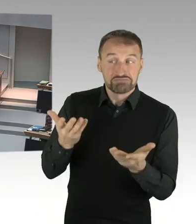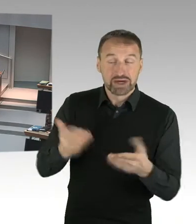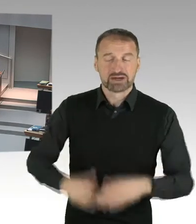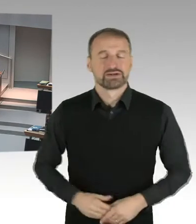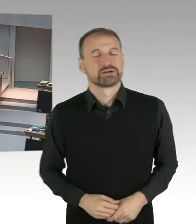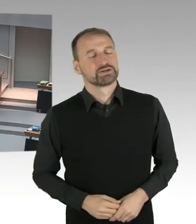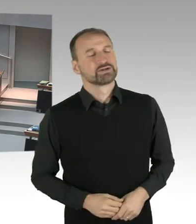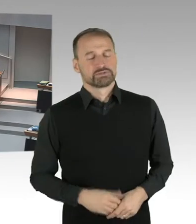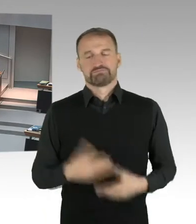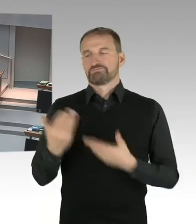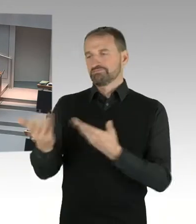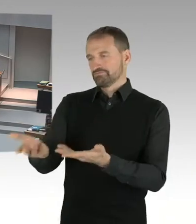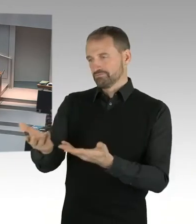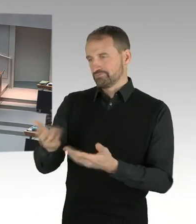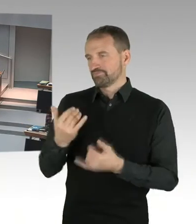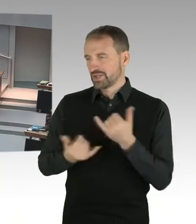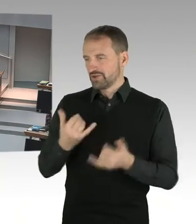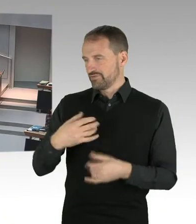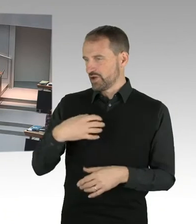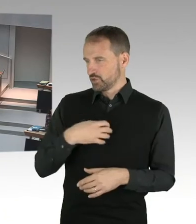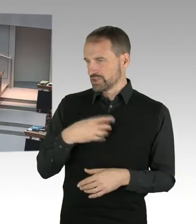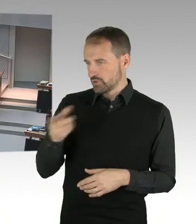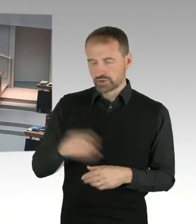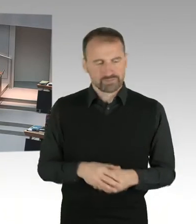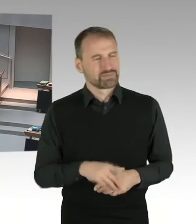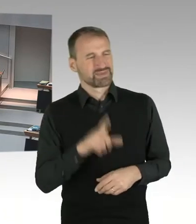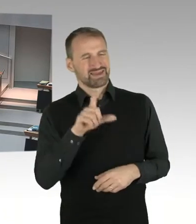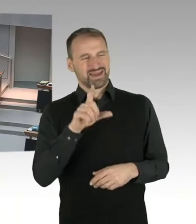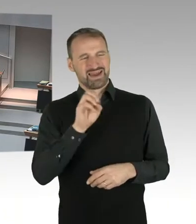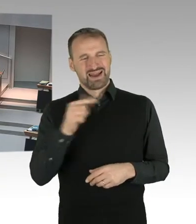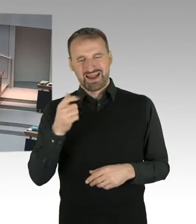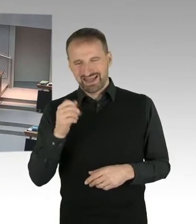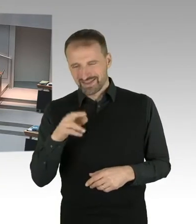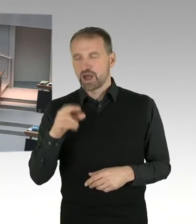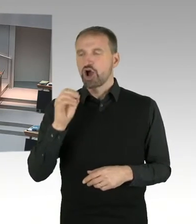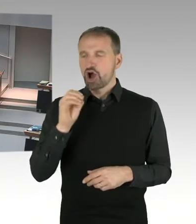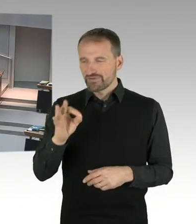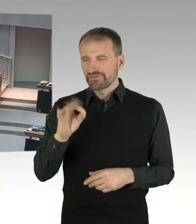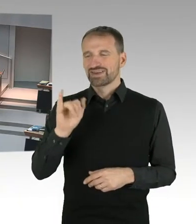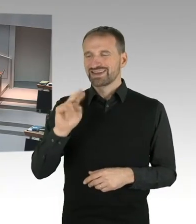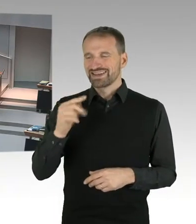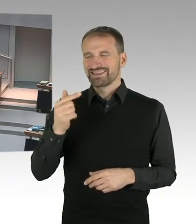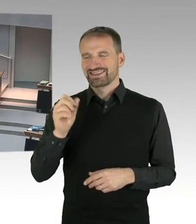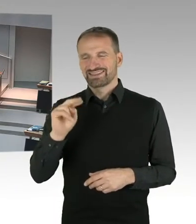gehenden Weges abschließt, sind die jeweiligen Interessen markiert. Der Investor hatte ein Interesse,